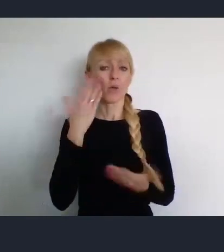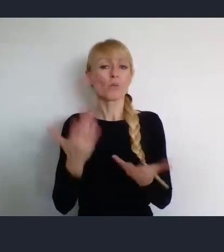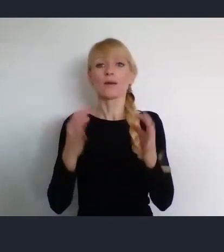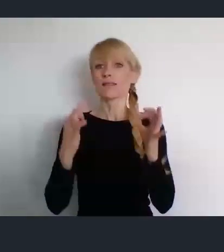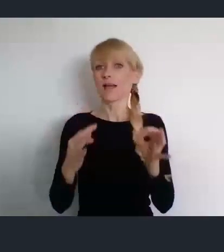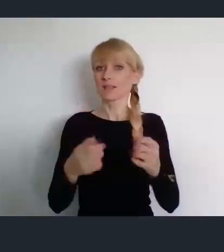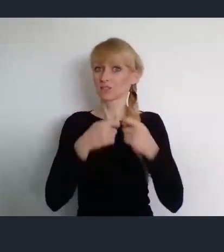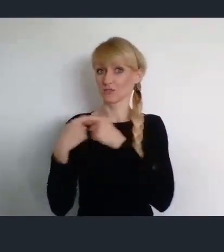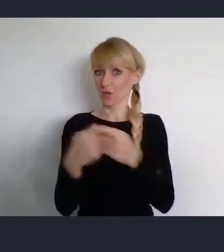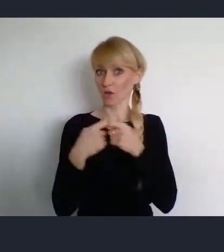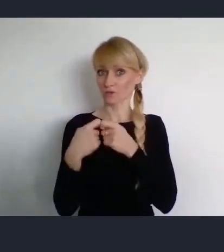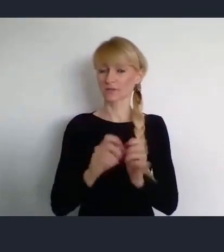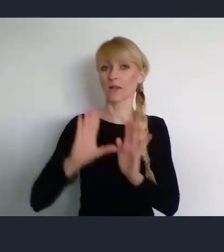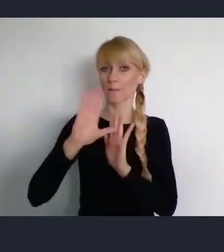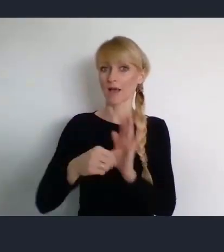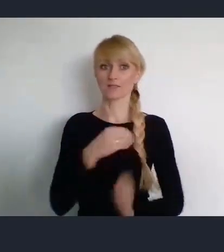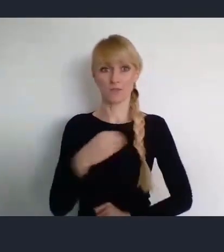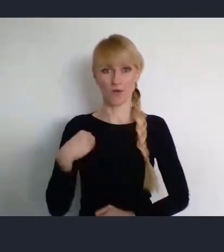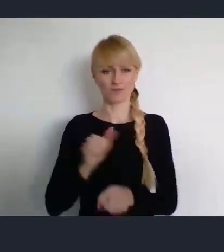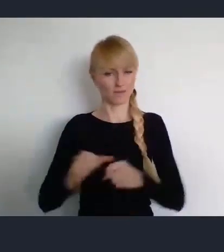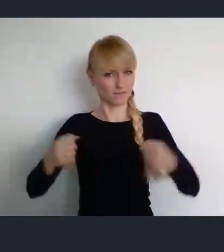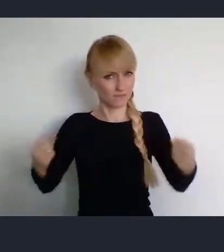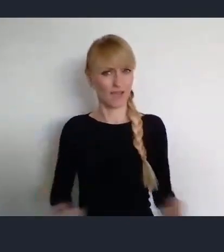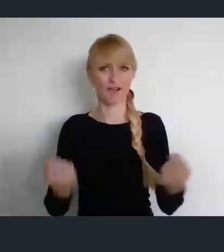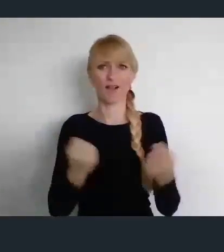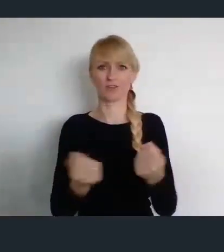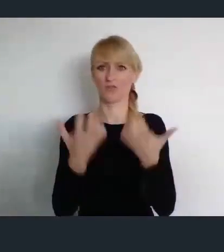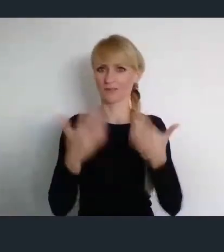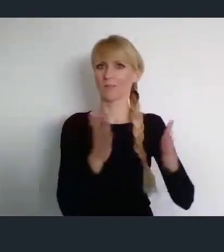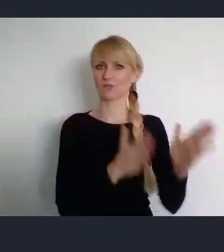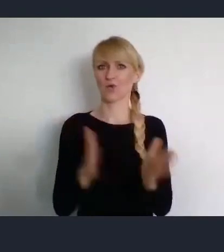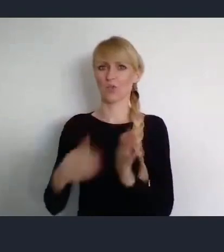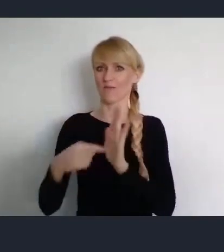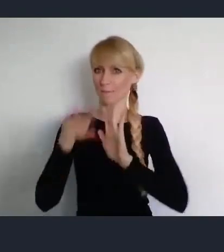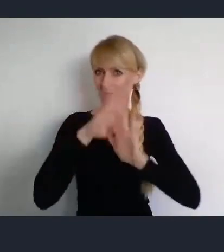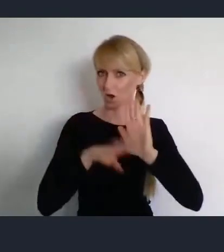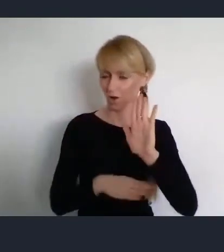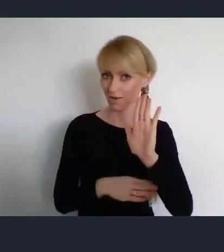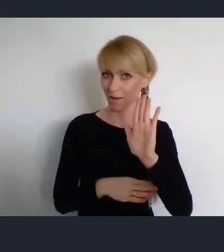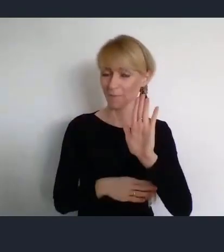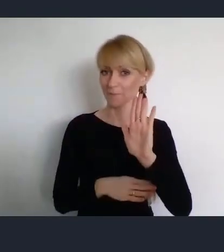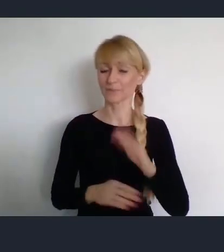zaangażował się w przygotowanie. I w ramach tych przygotowań odbędzie się 5 seminariów.